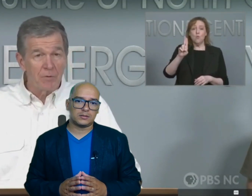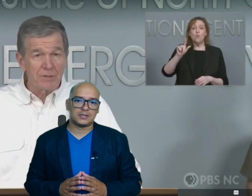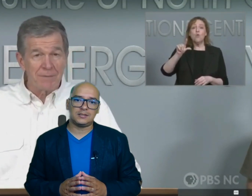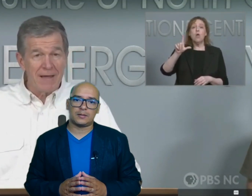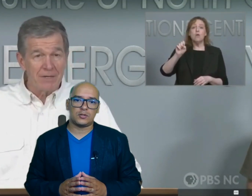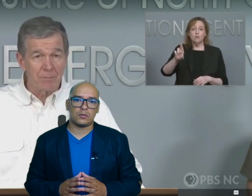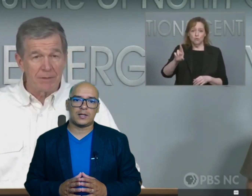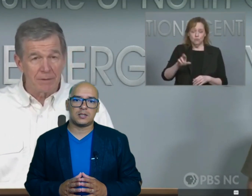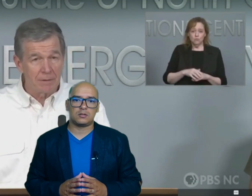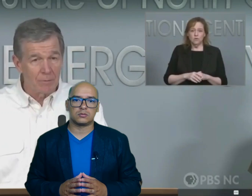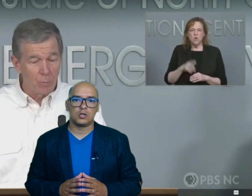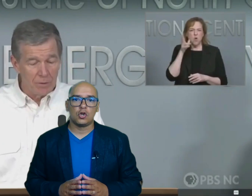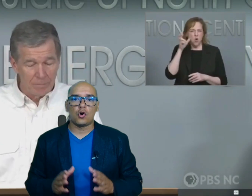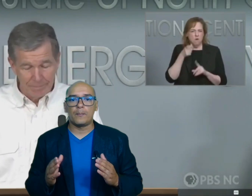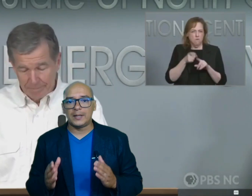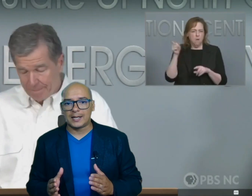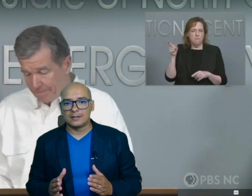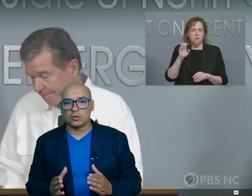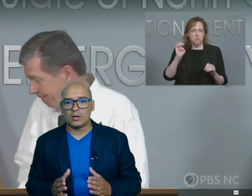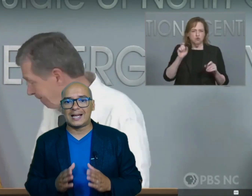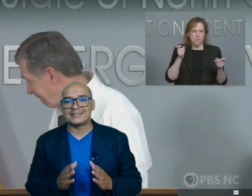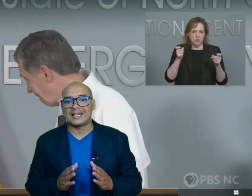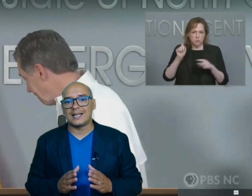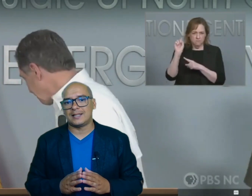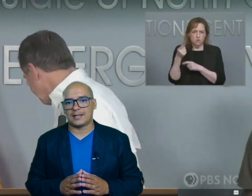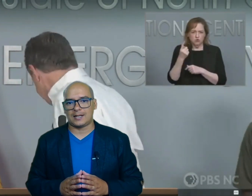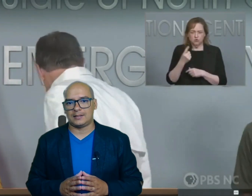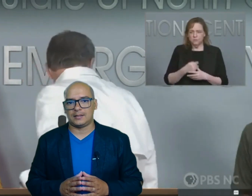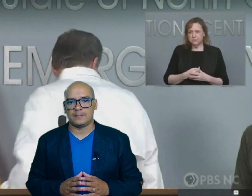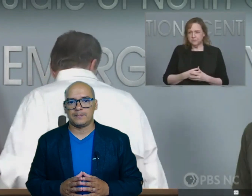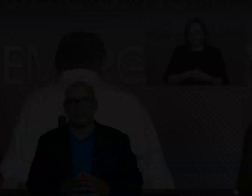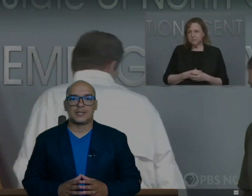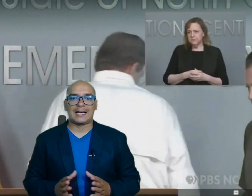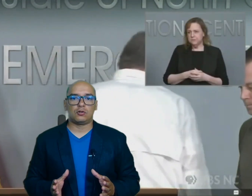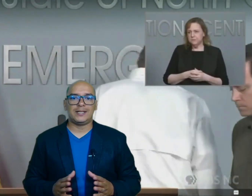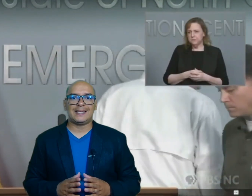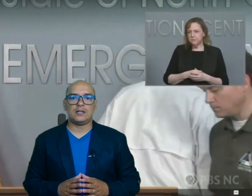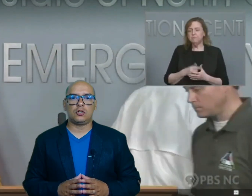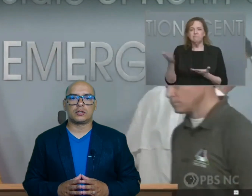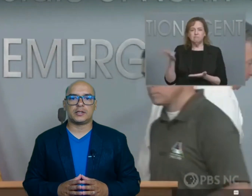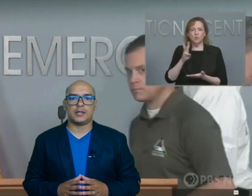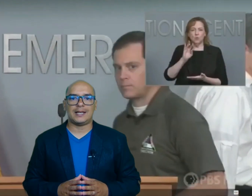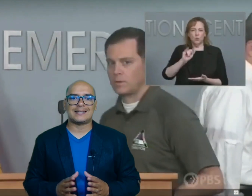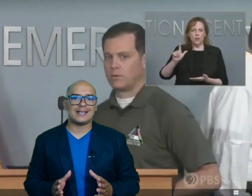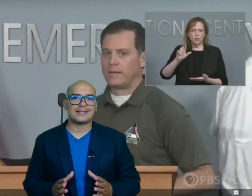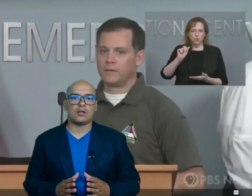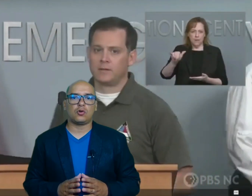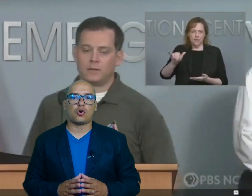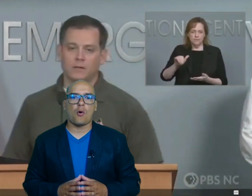sin servicios básicos complicando las tareas de rescate Carolina del Norte es el estado con